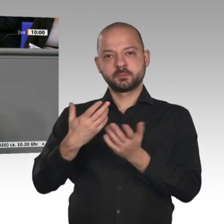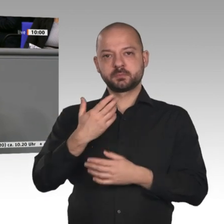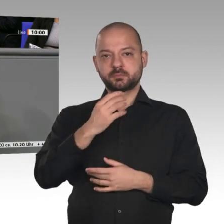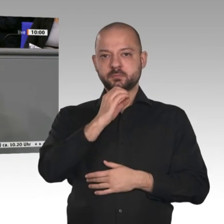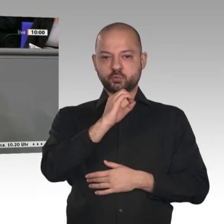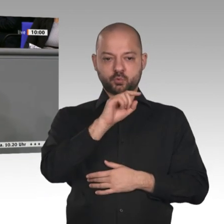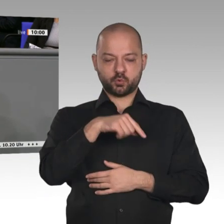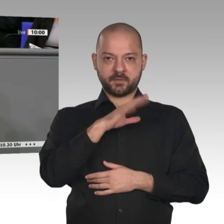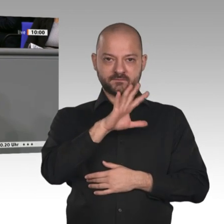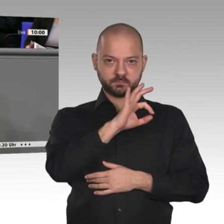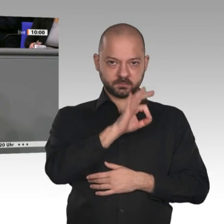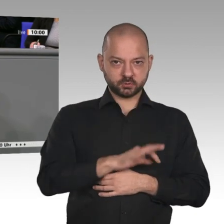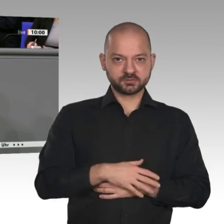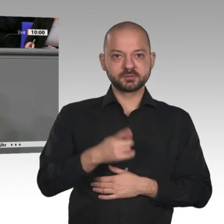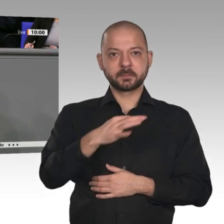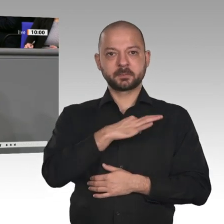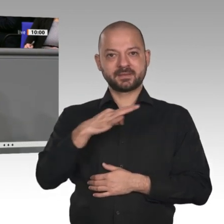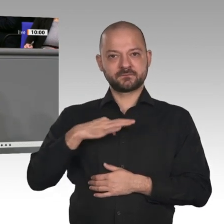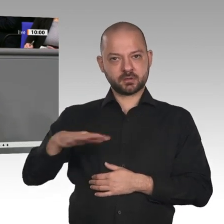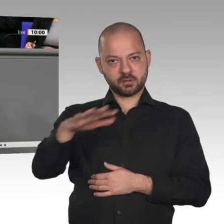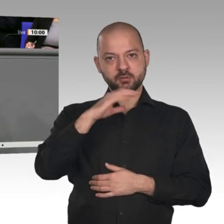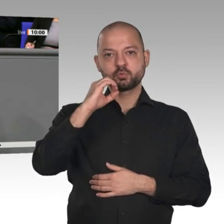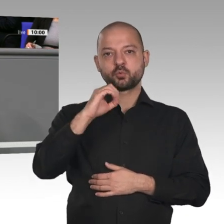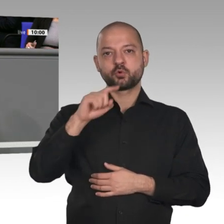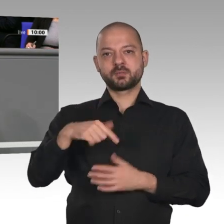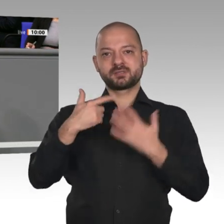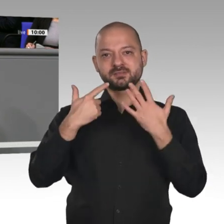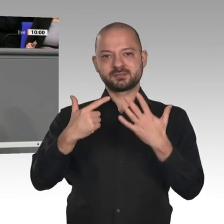haben auch Bauinvestitionen. Wir stehen gerade, von der